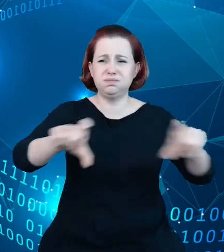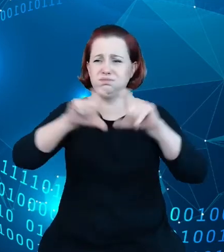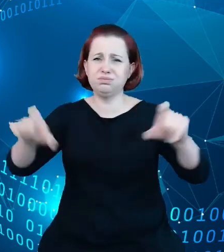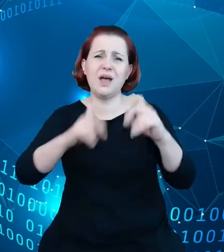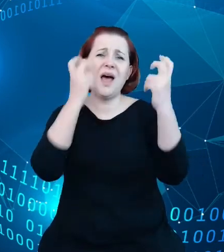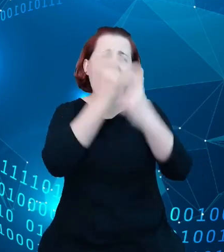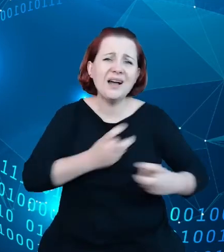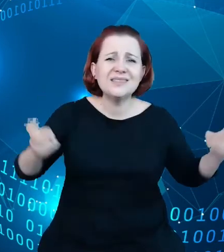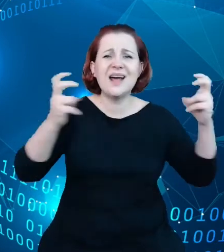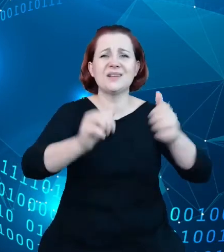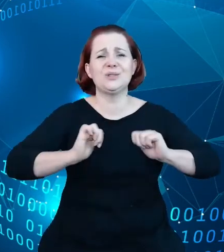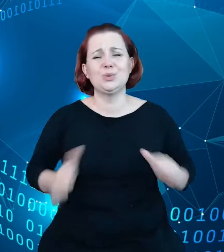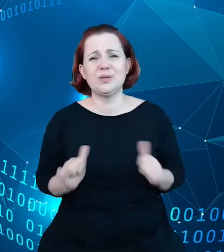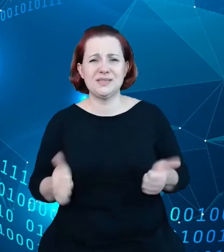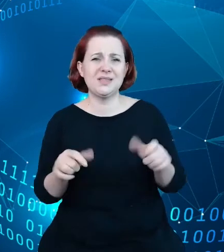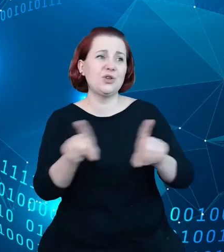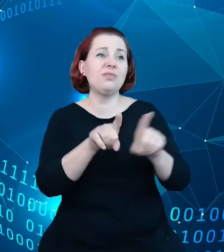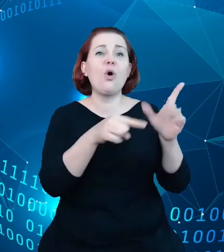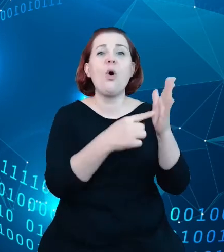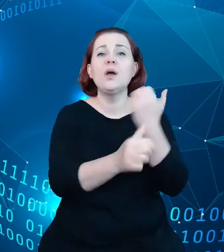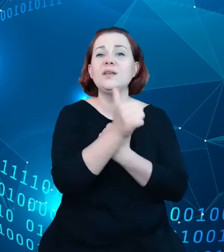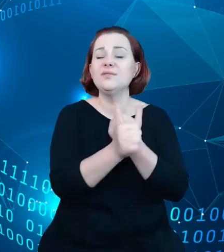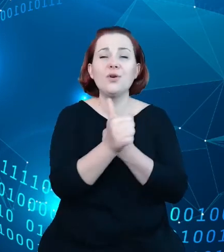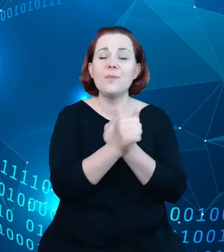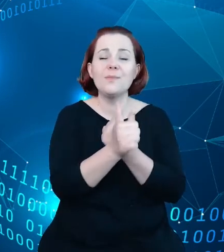pochodzące ze źródeł administracji państwowej, źródeł